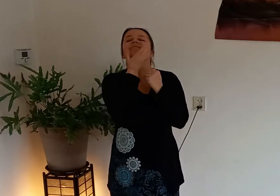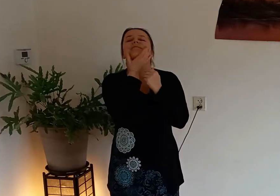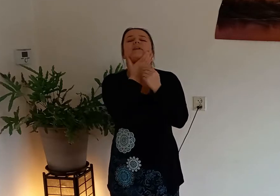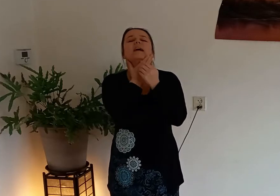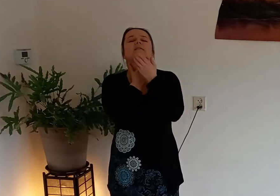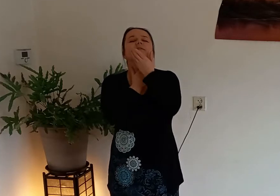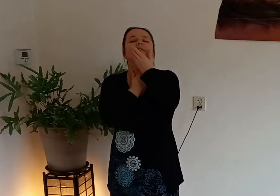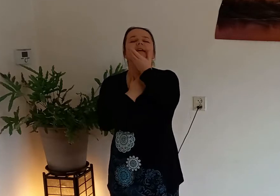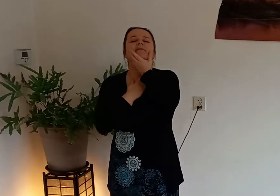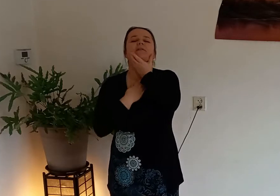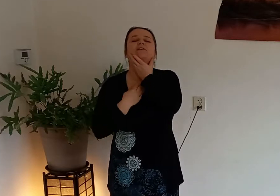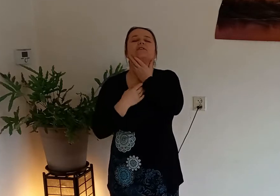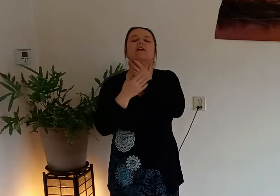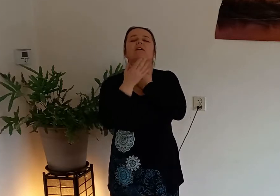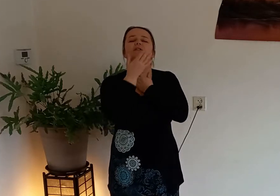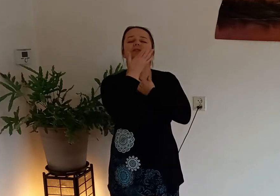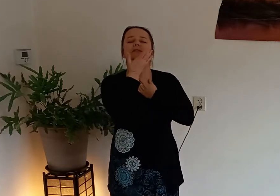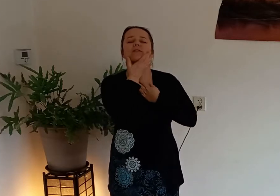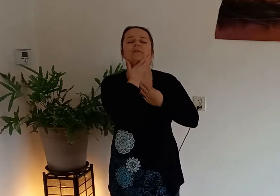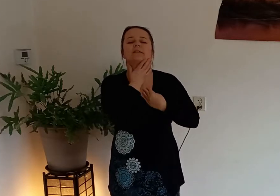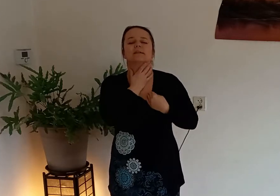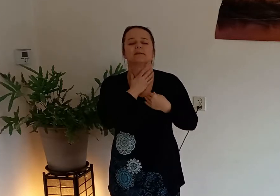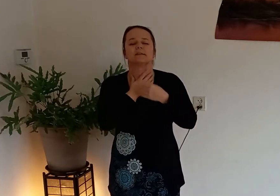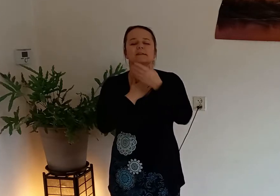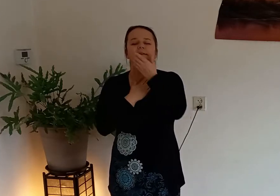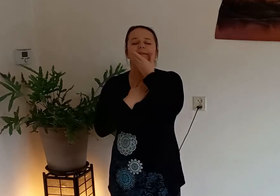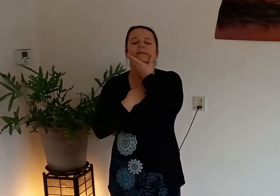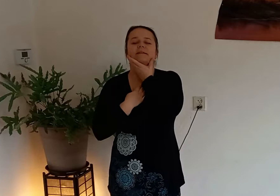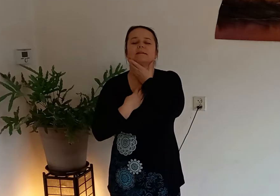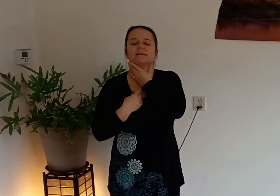wrijf dan even langs je hals